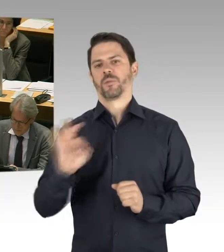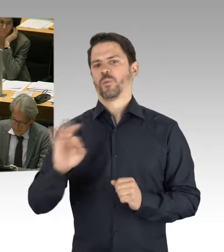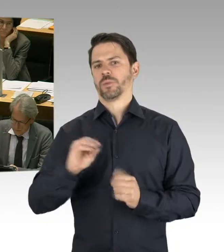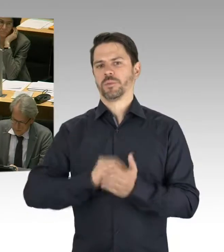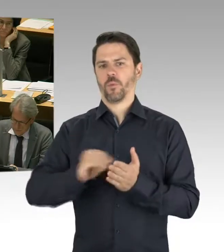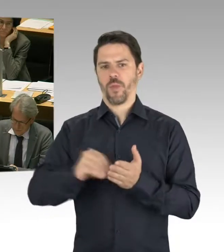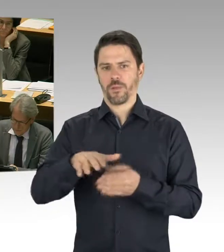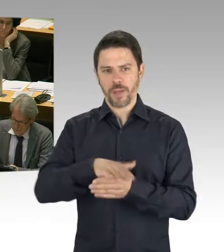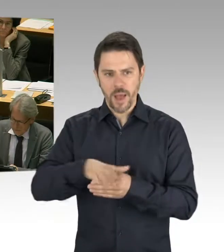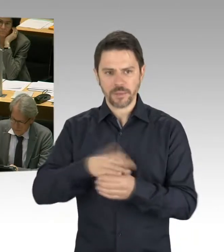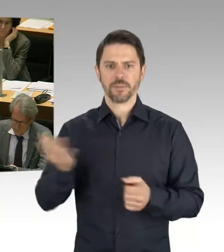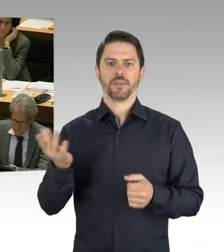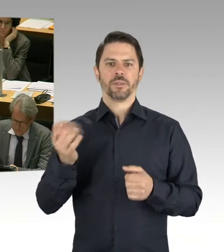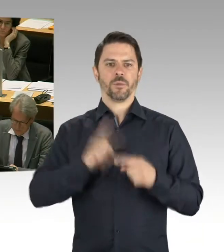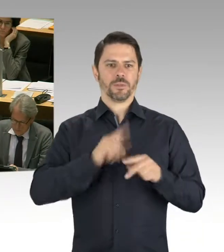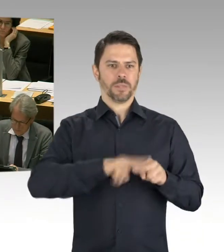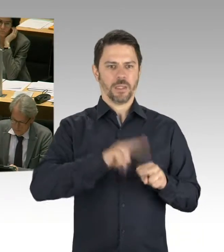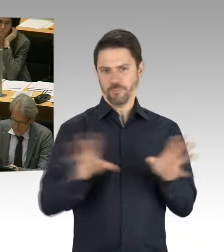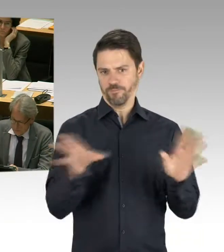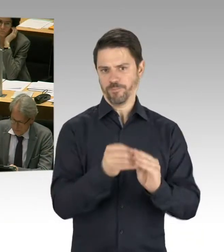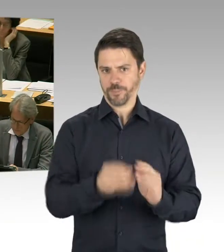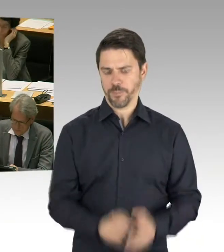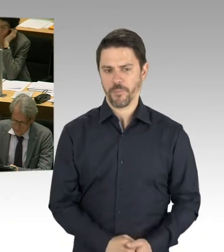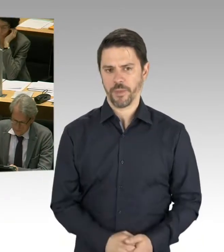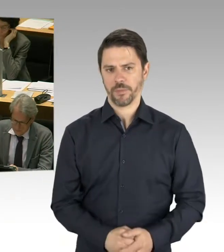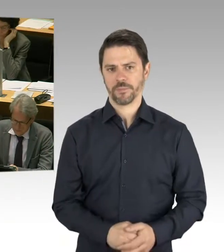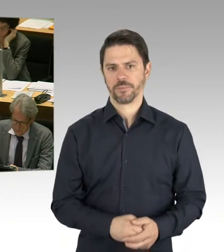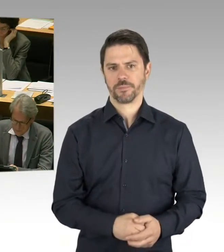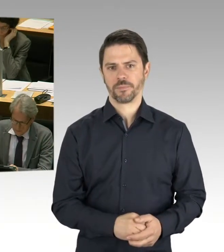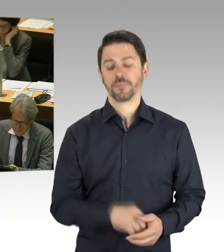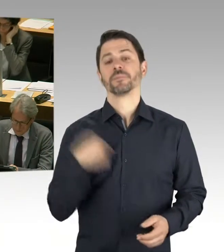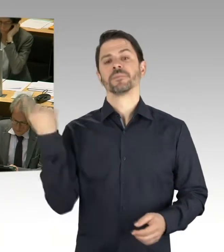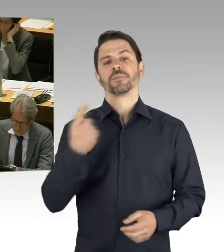und führen jährlich auch Monitoring-Gespräche durch mit den Bezirken.